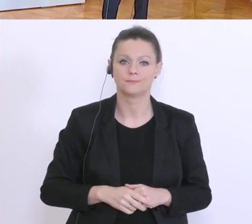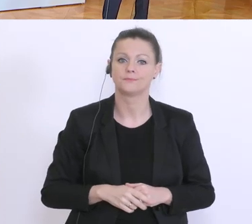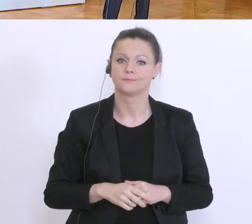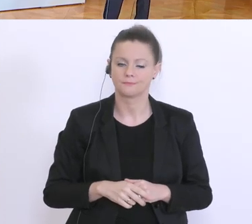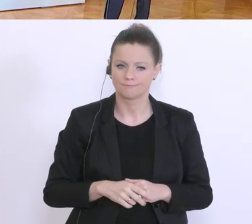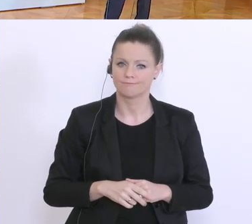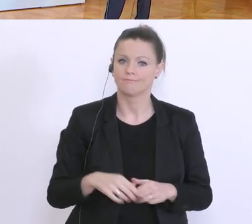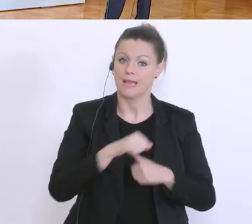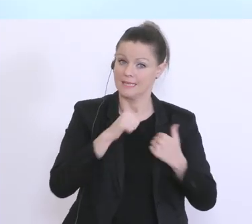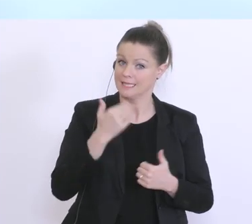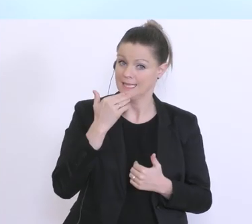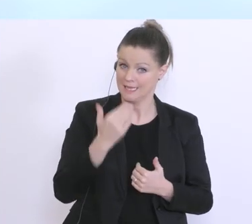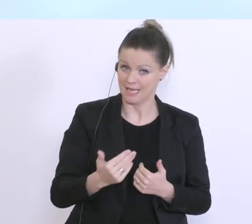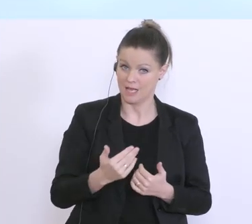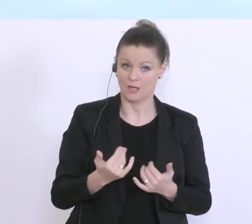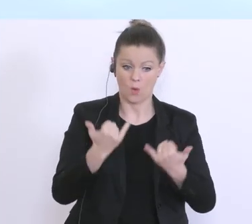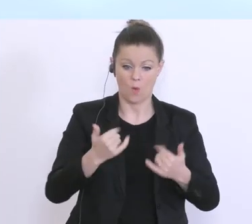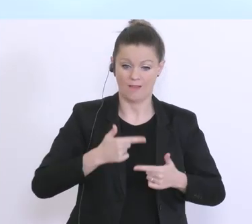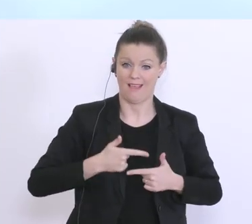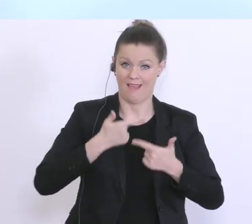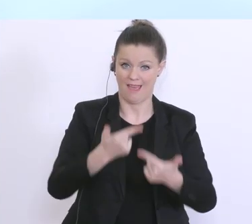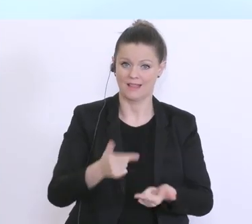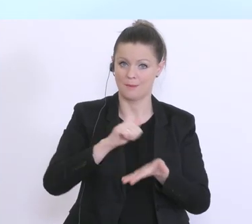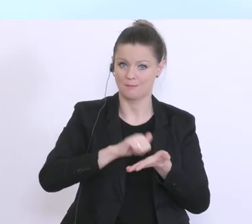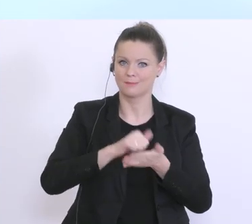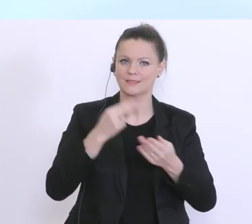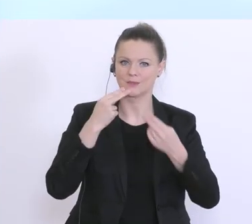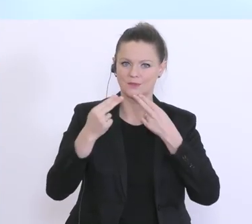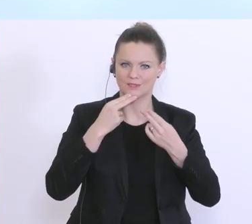herzlichen Dank für die Einladung zur heutigen Pressekonferenz. Der Herr Bundesminister Blümel